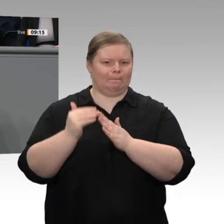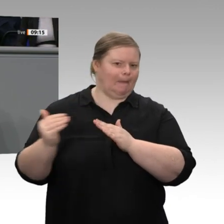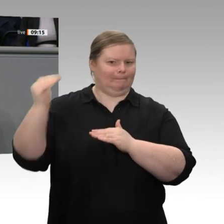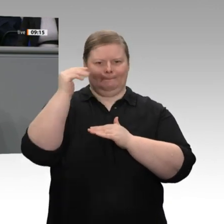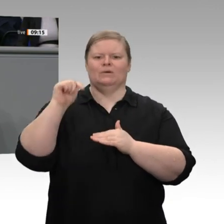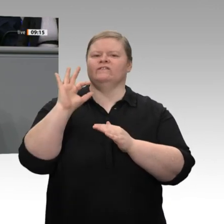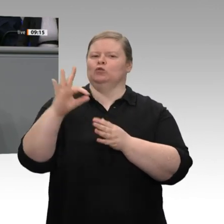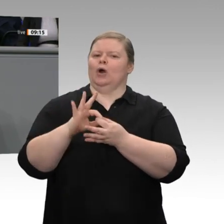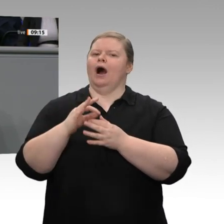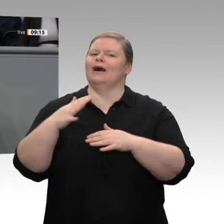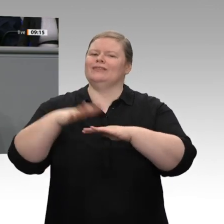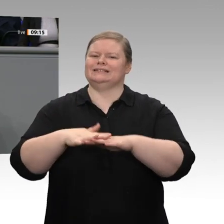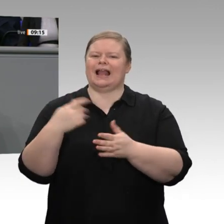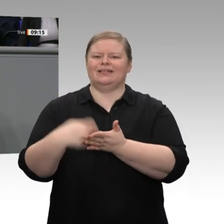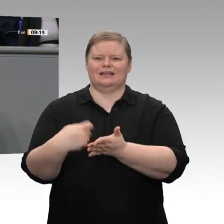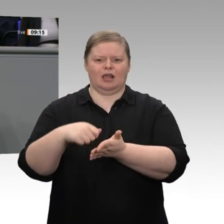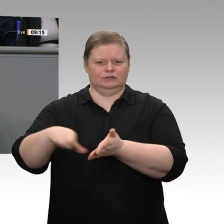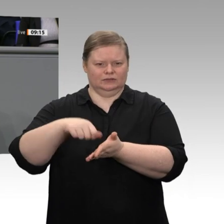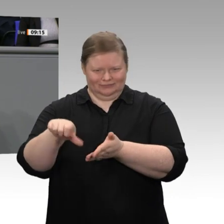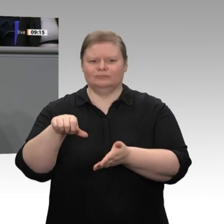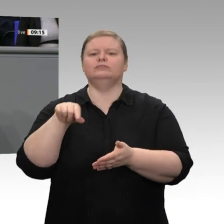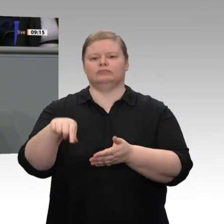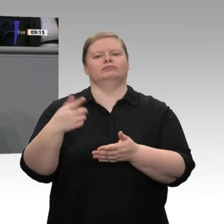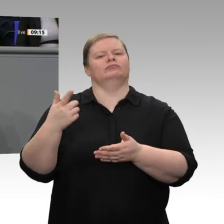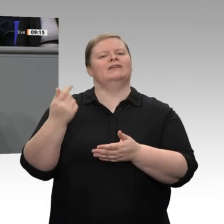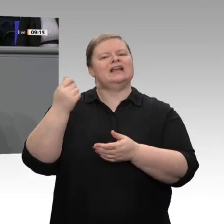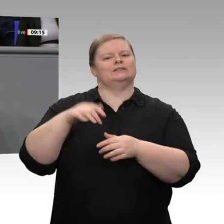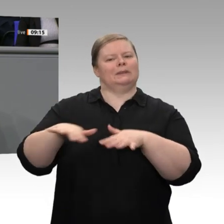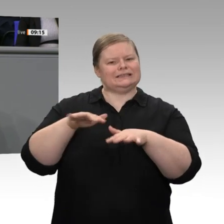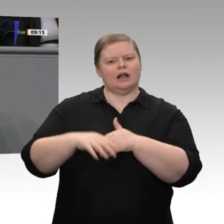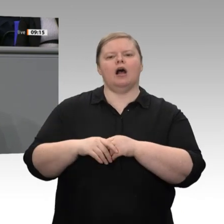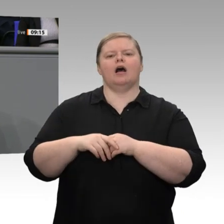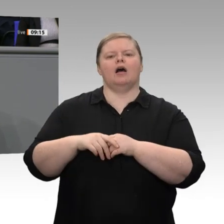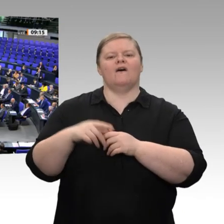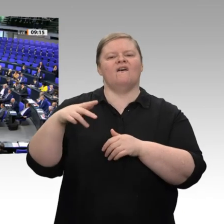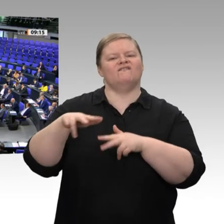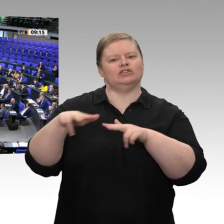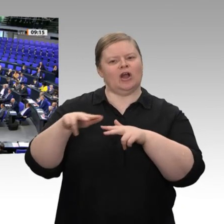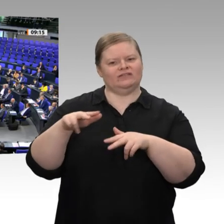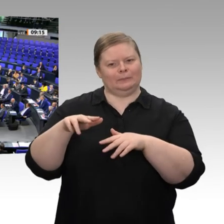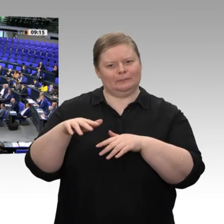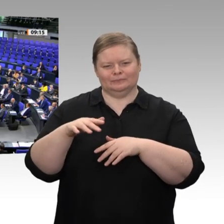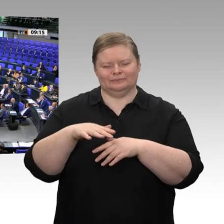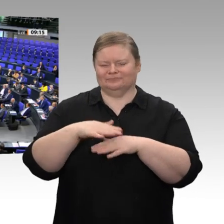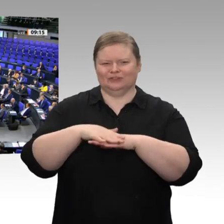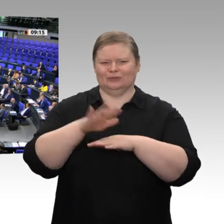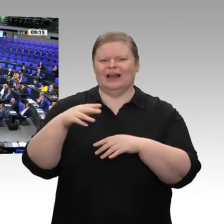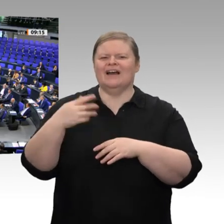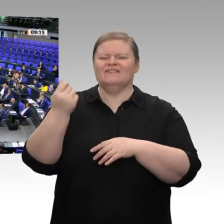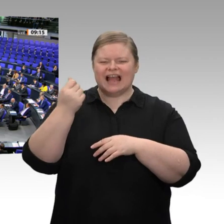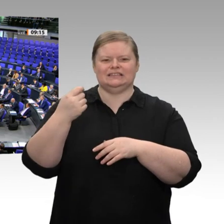gemeinsam reagieren können. Das ist Mittelstandspolitik.